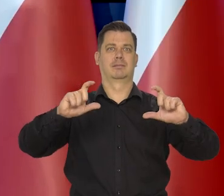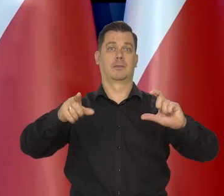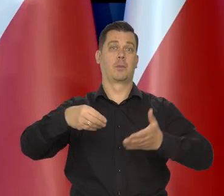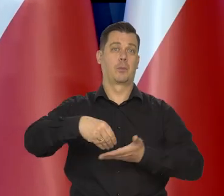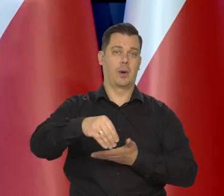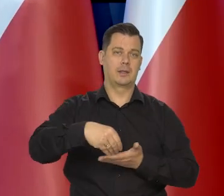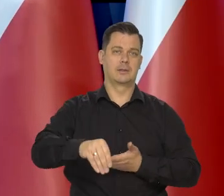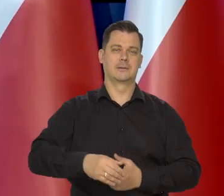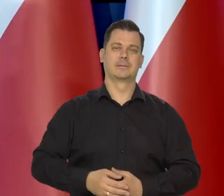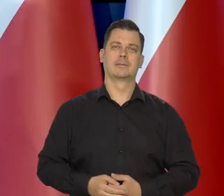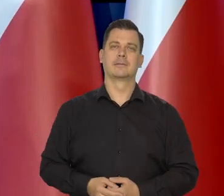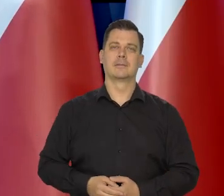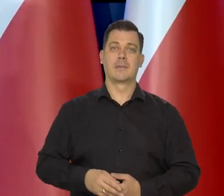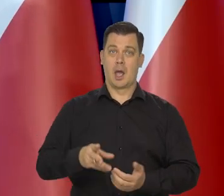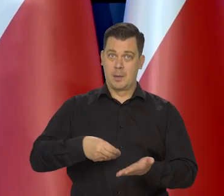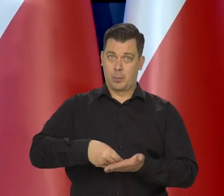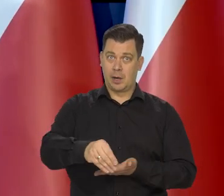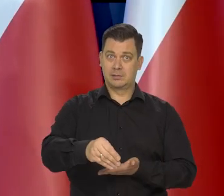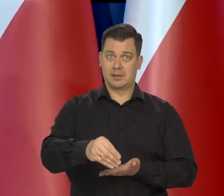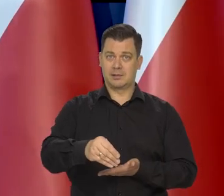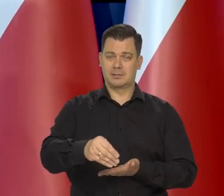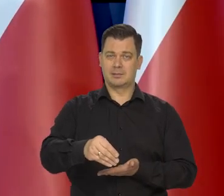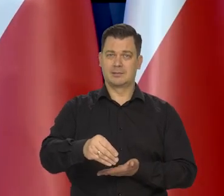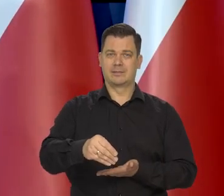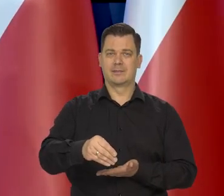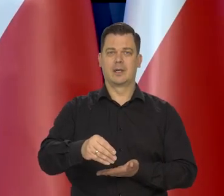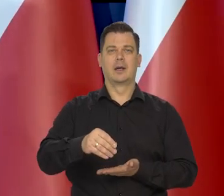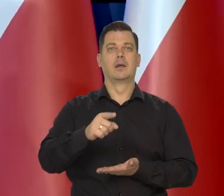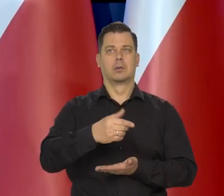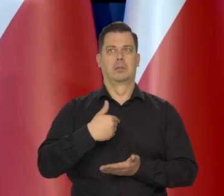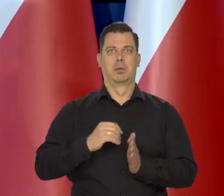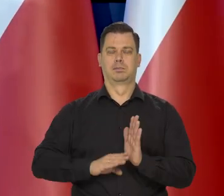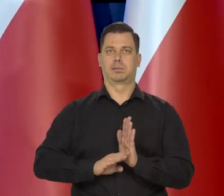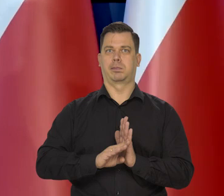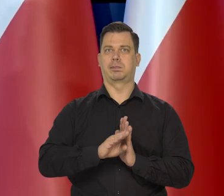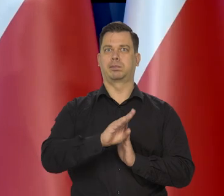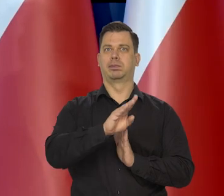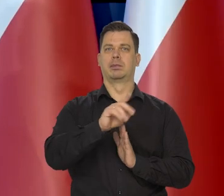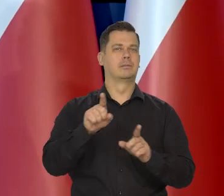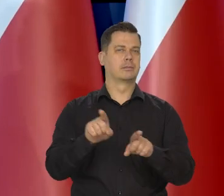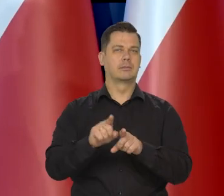Płace bardzo długo rosły w takim tempie jak inflacja.